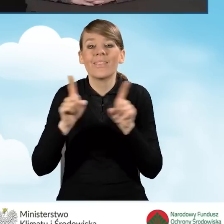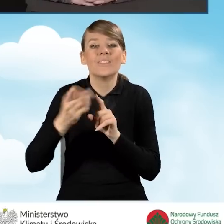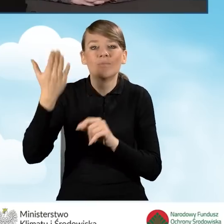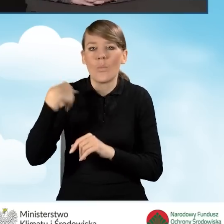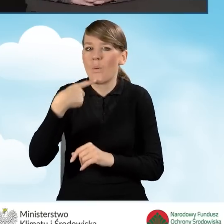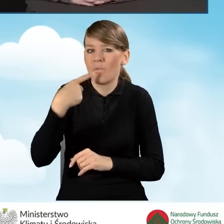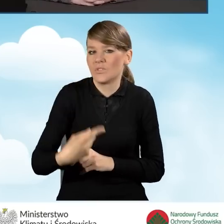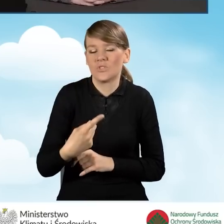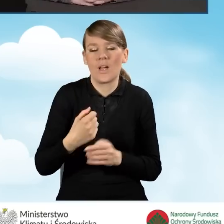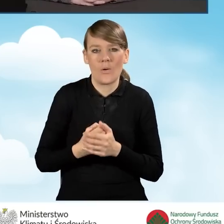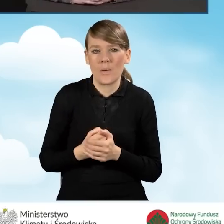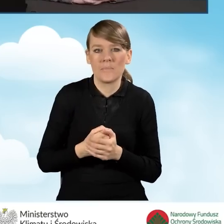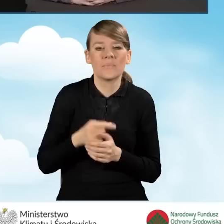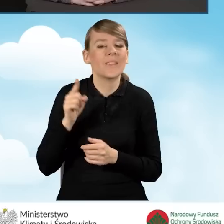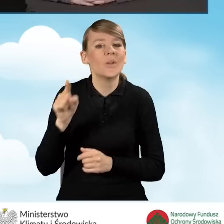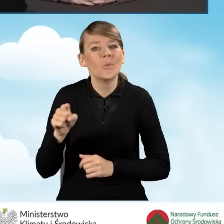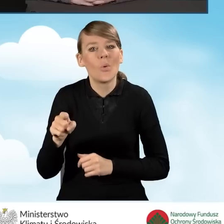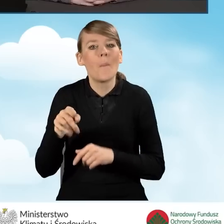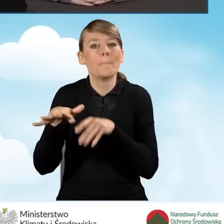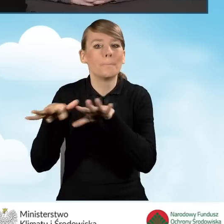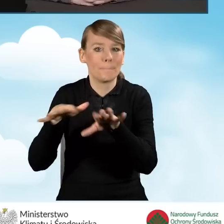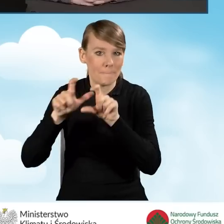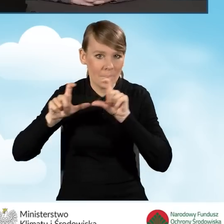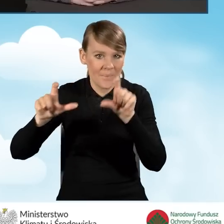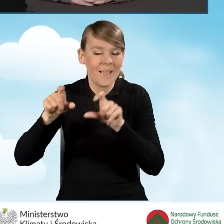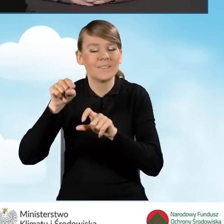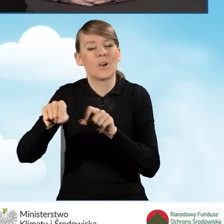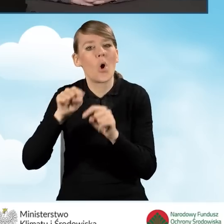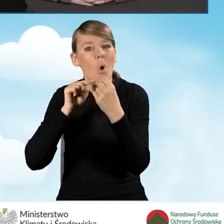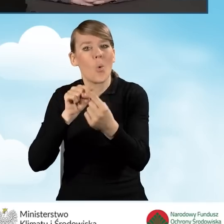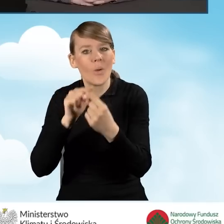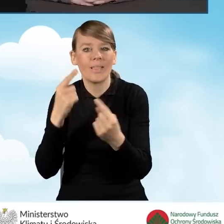jeżeli chodzi o organizację punktu konsultacyjnego-informacyjnego.